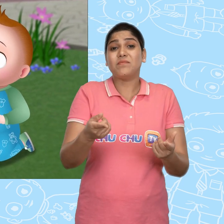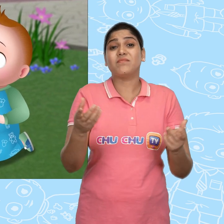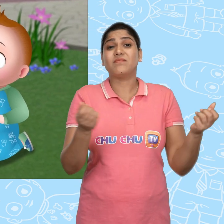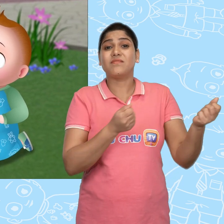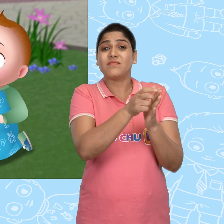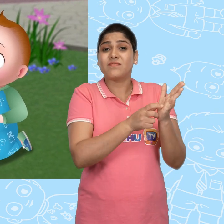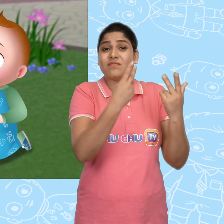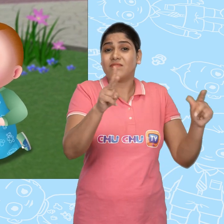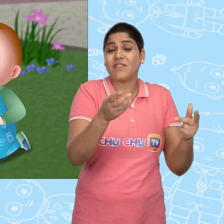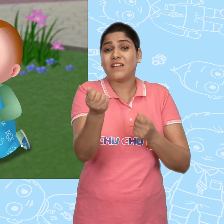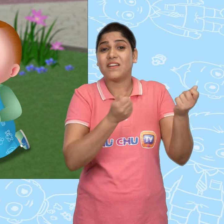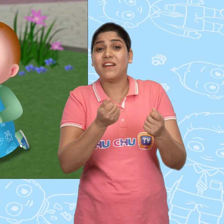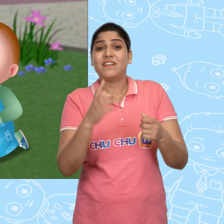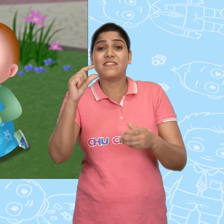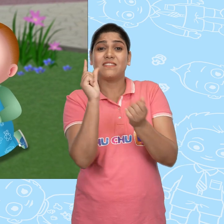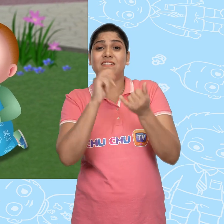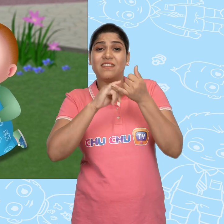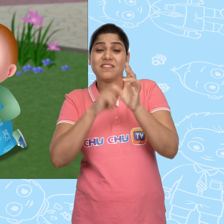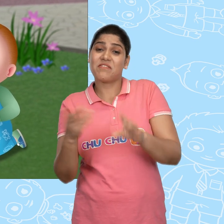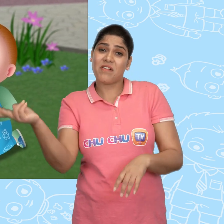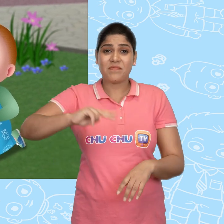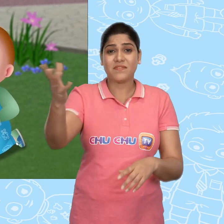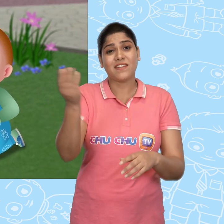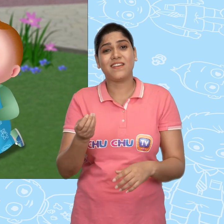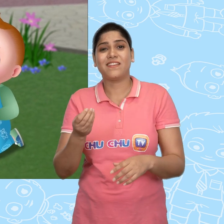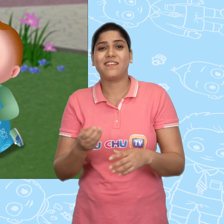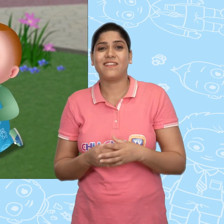अब तुम्हारी खिलोने वाली गाड़ी Cussly से वापस लेकर आते हैं.